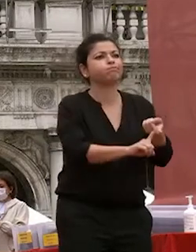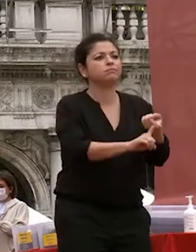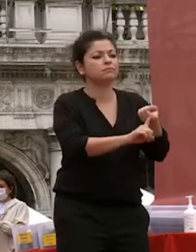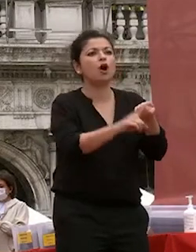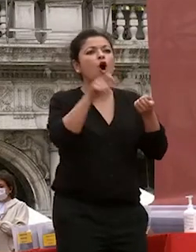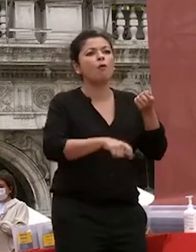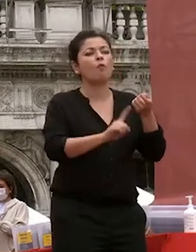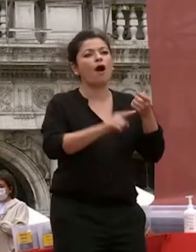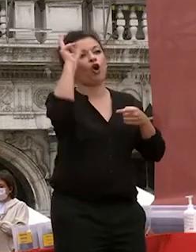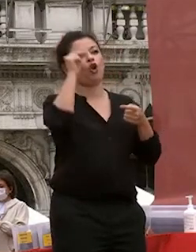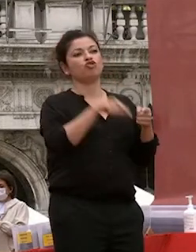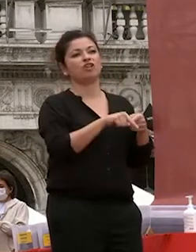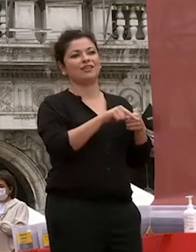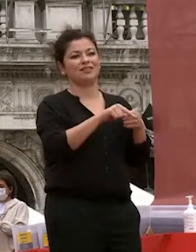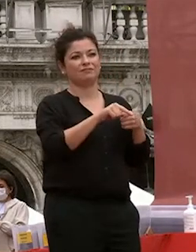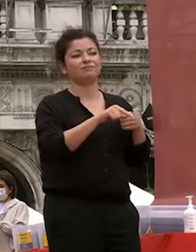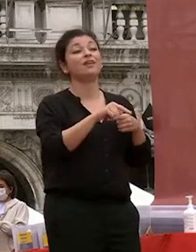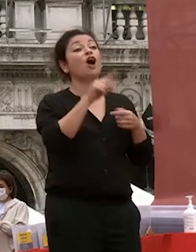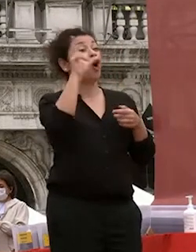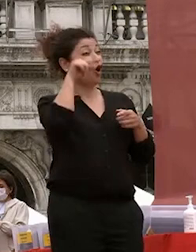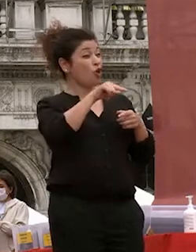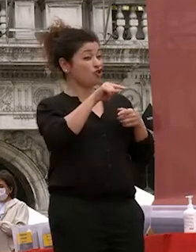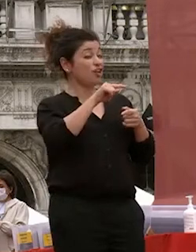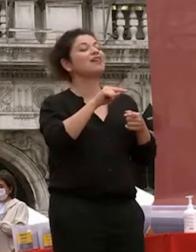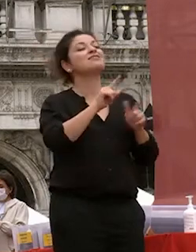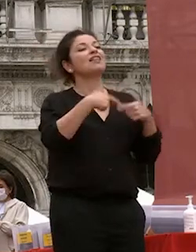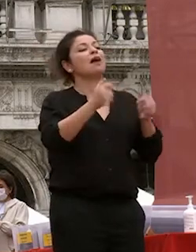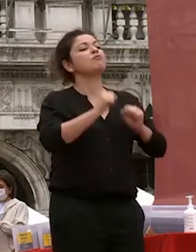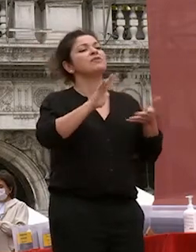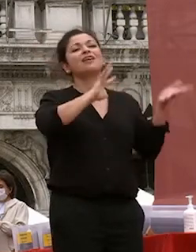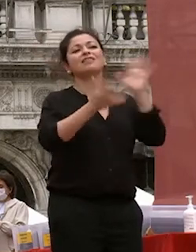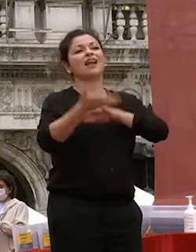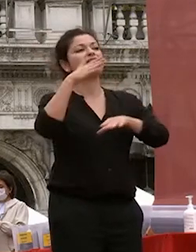che gli permetterà di trasformare quelle competenze di interpretarla nel migliore